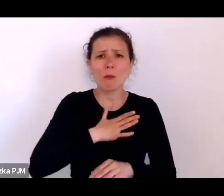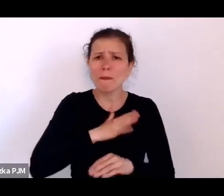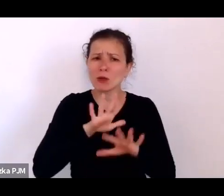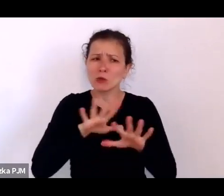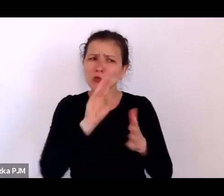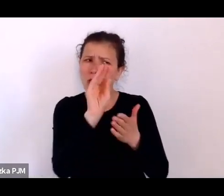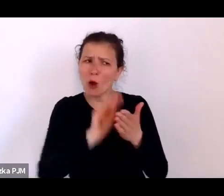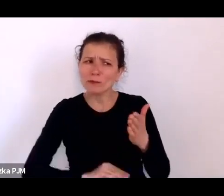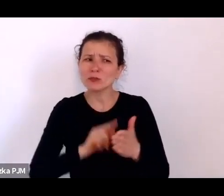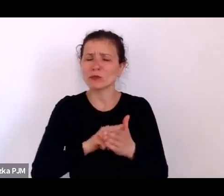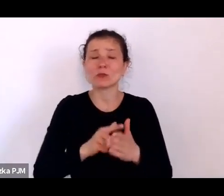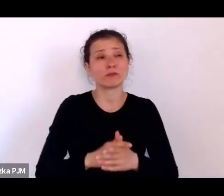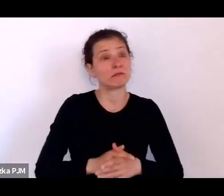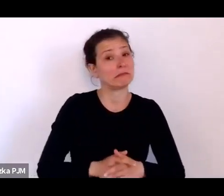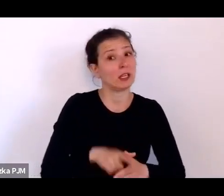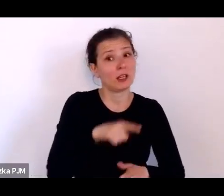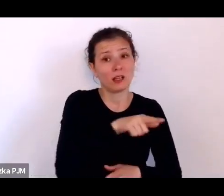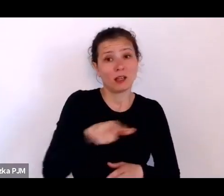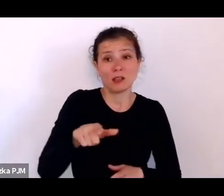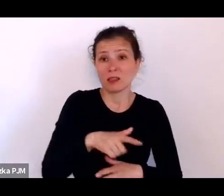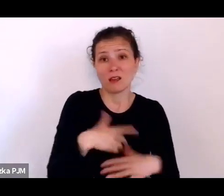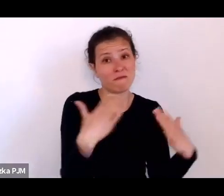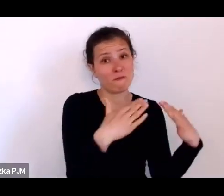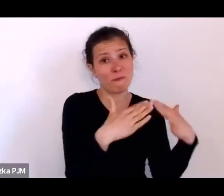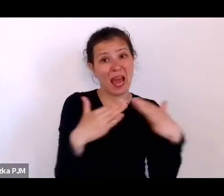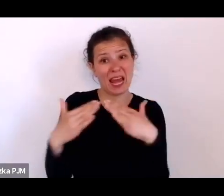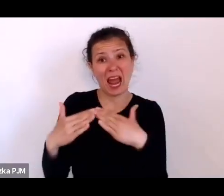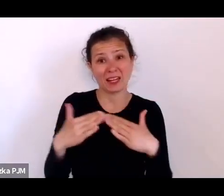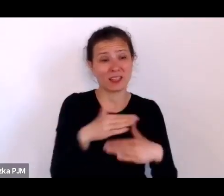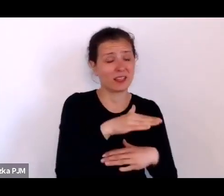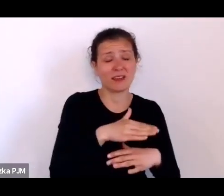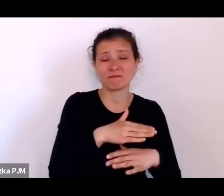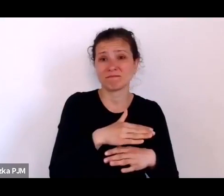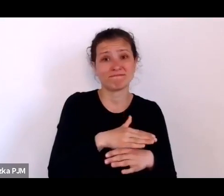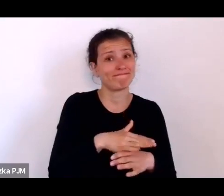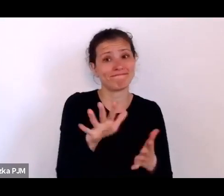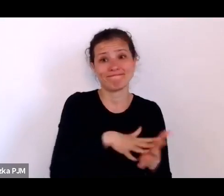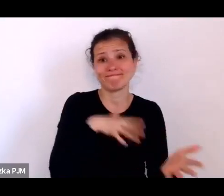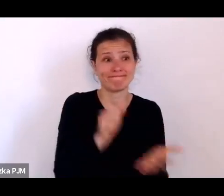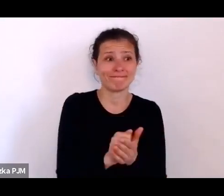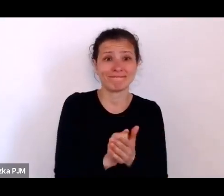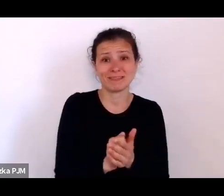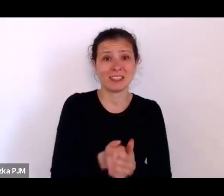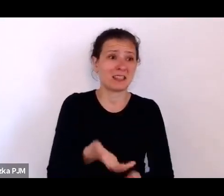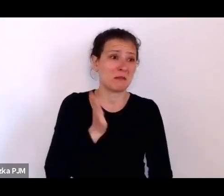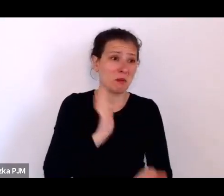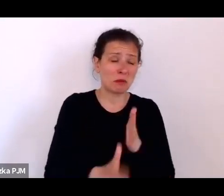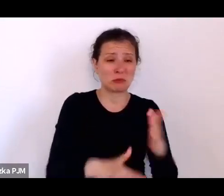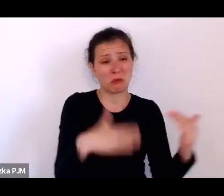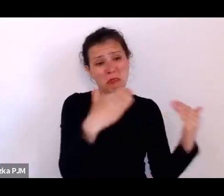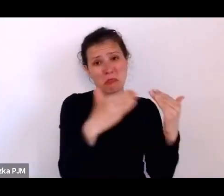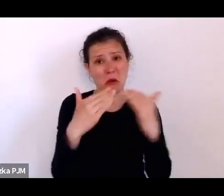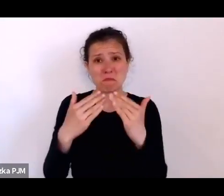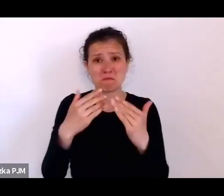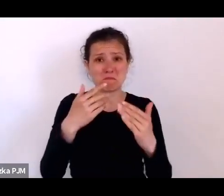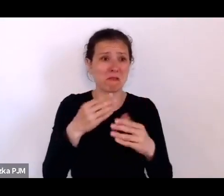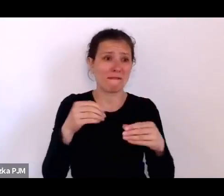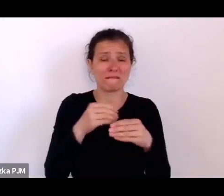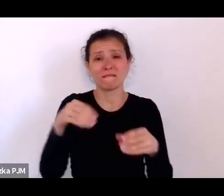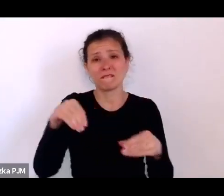To były baraki, do których wrzucano po prostu wiele rodzin i one tam jakoś koczowały